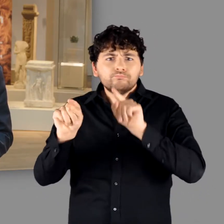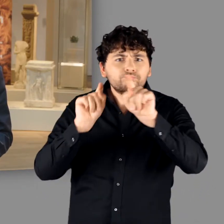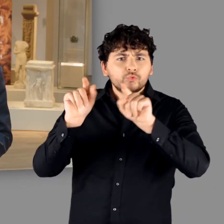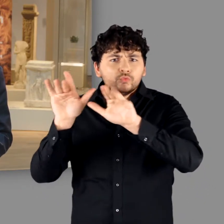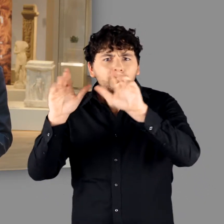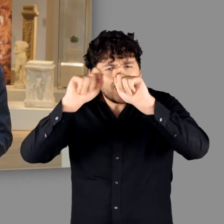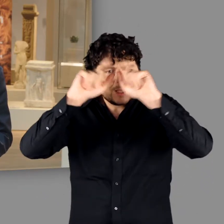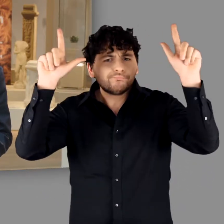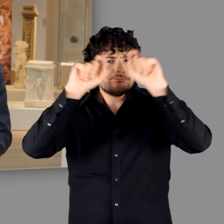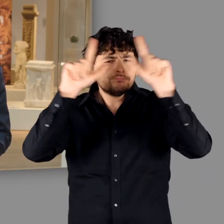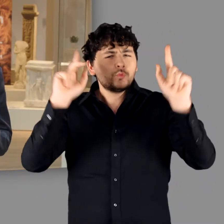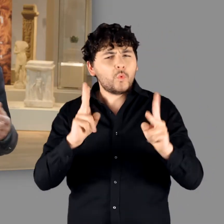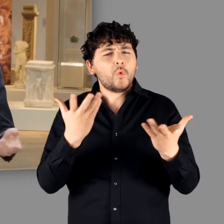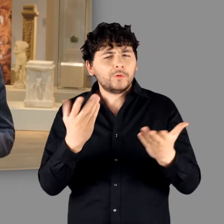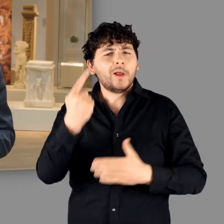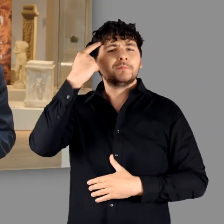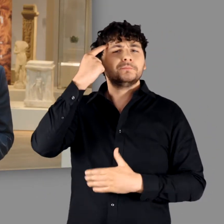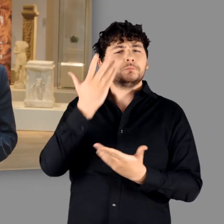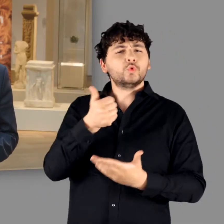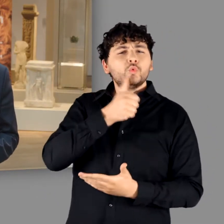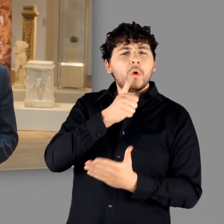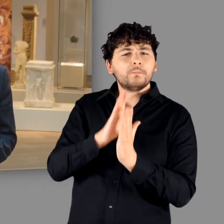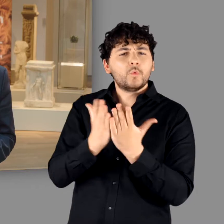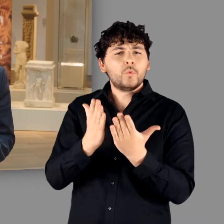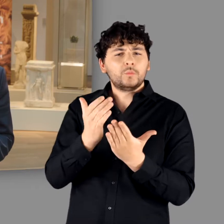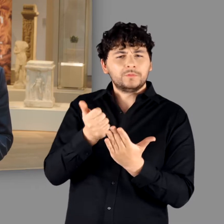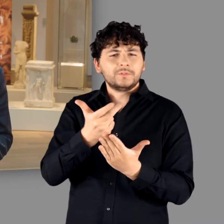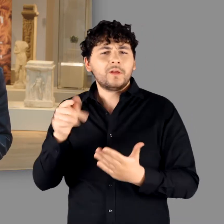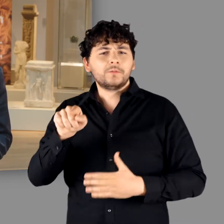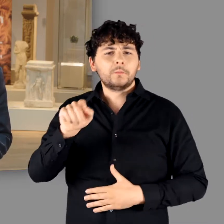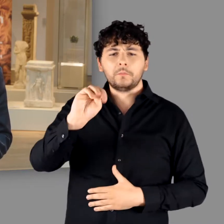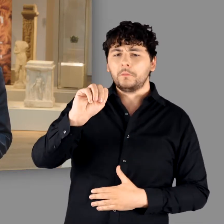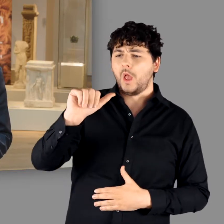präsent sind – denken Sie nur an die Jugendbuchreihe „Magnus Chase“